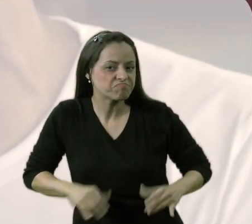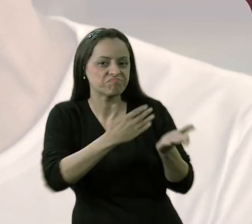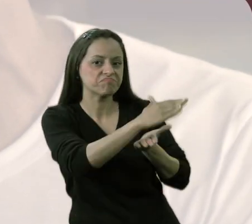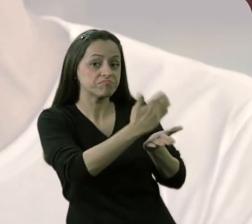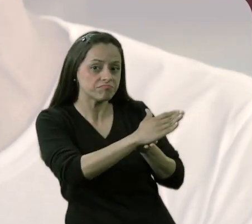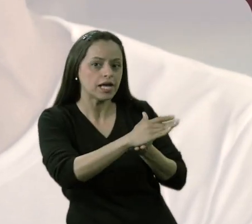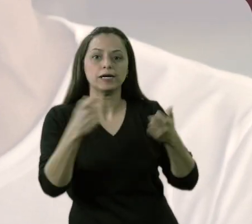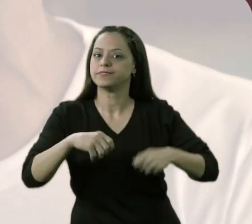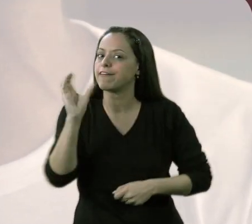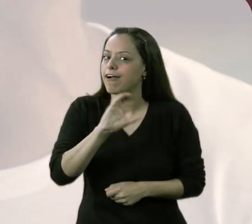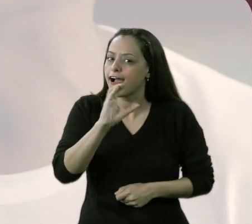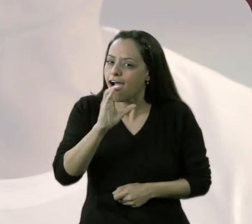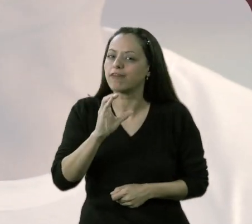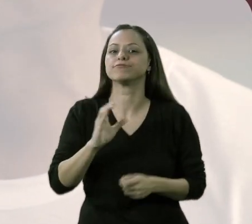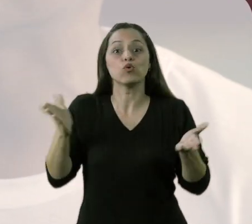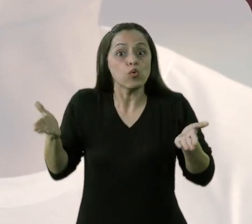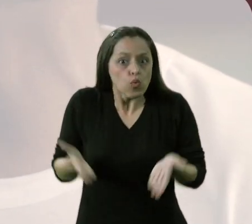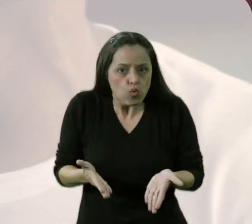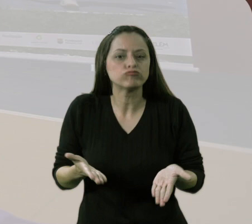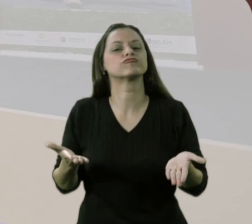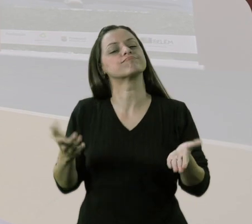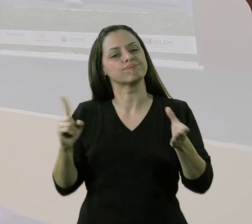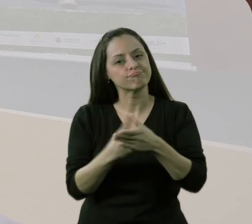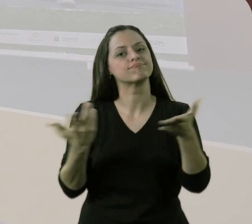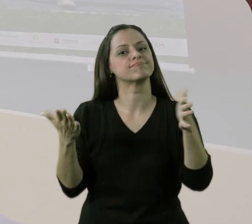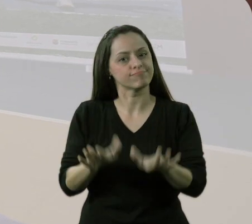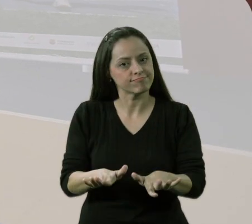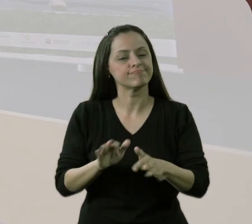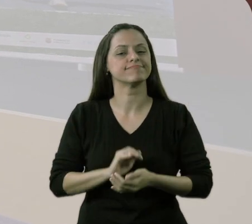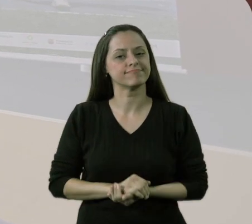tem pressa de ser acolhido e incluído.